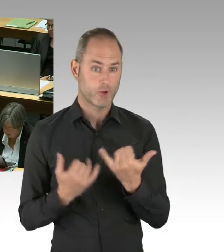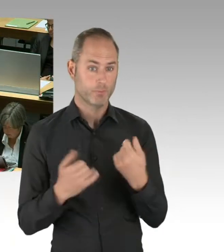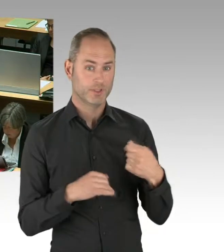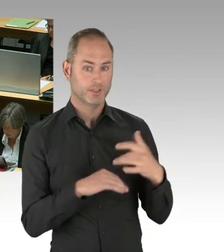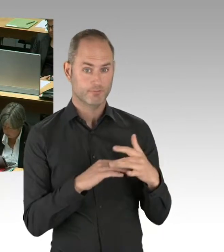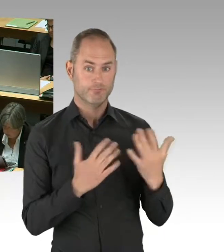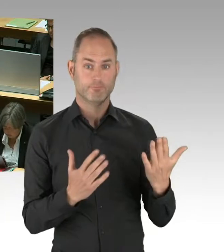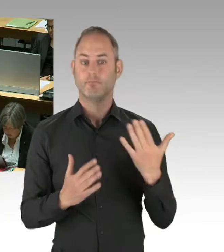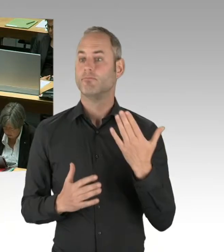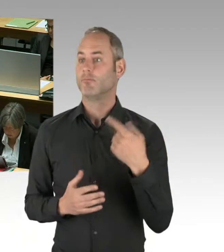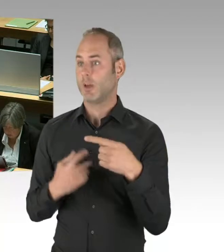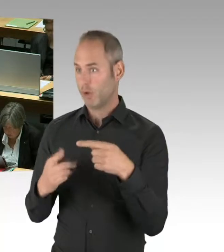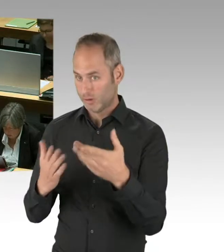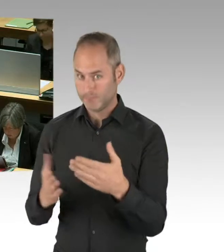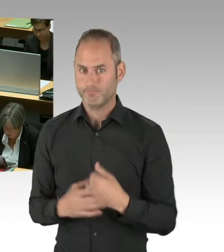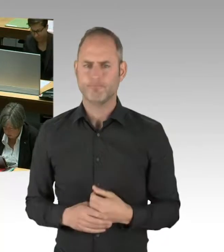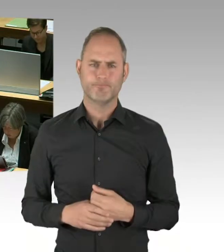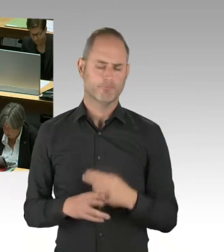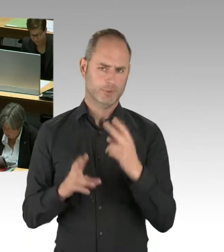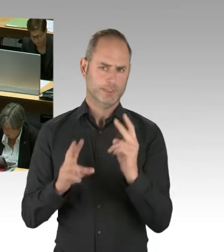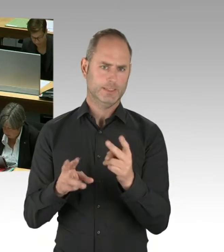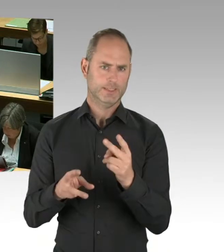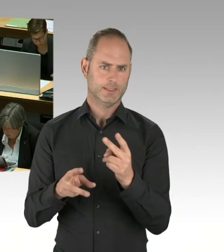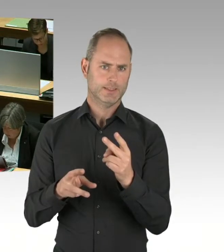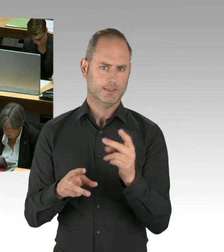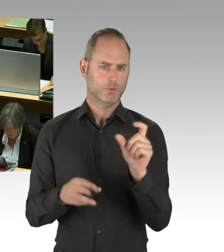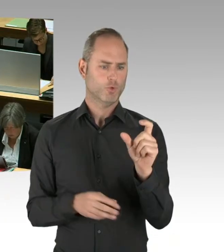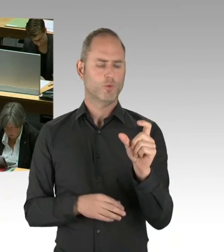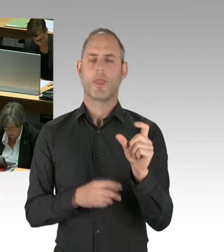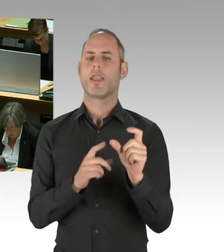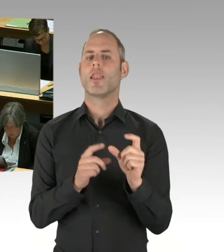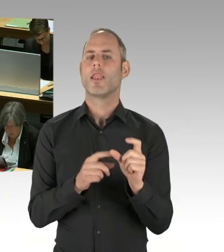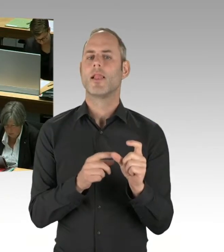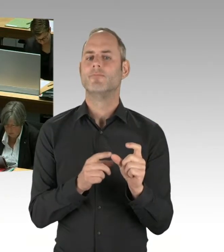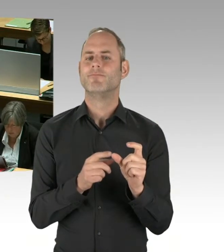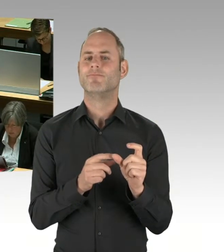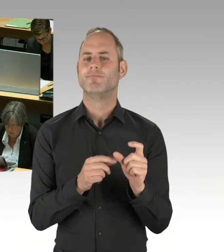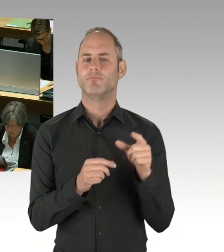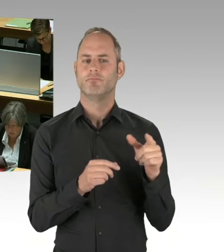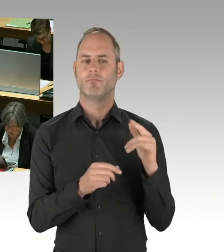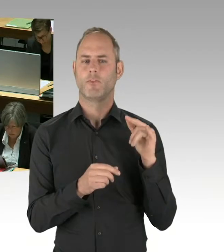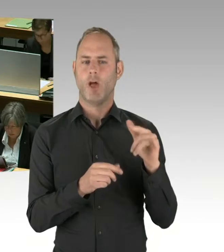Über die berichtet die Flughafengesellschaft auch regelmäßig im Aufsichtsrat. Und in der seltener stattfindenden Gesellschafterversammlung